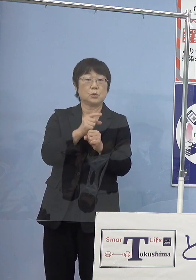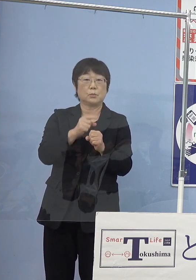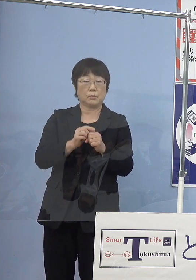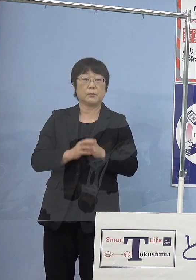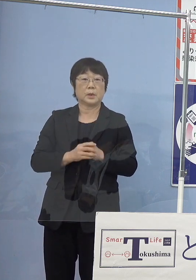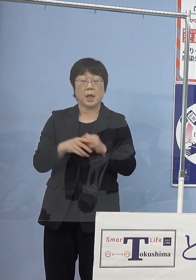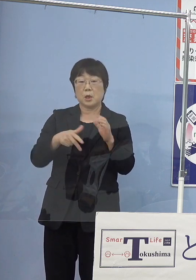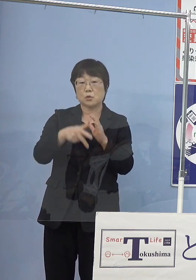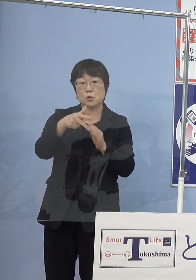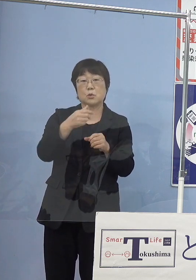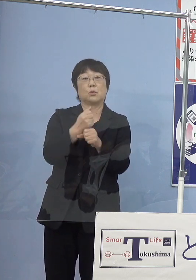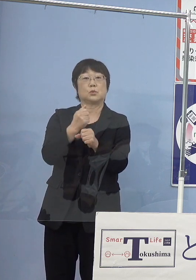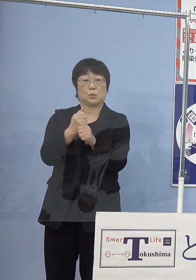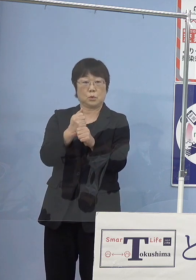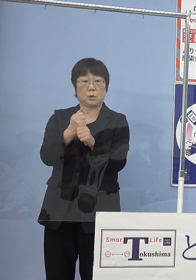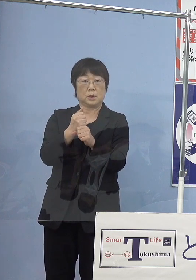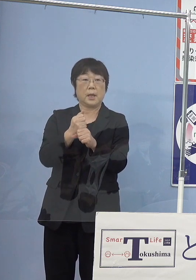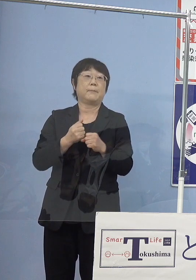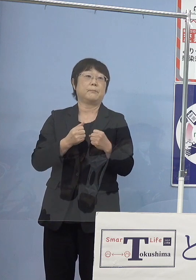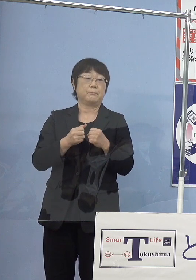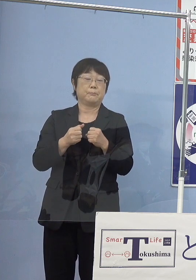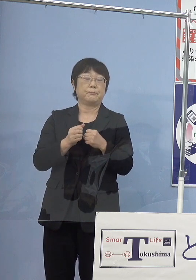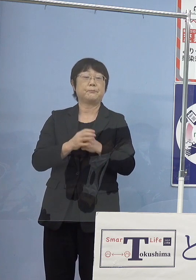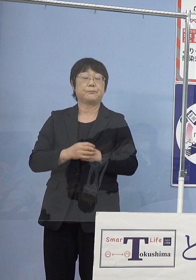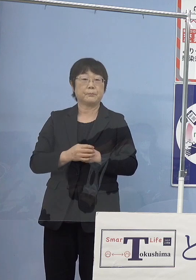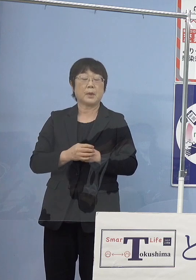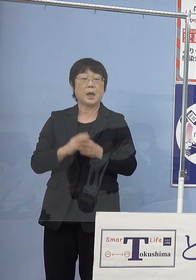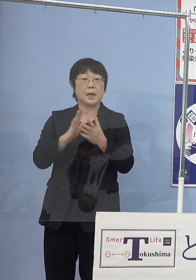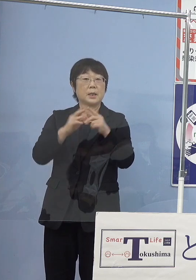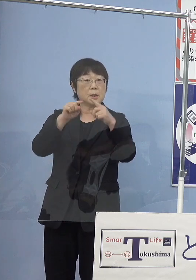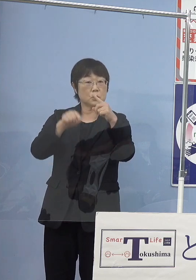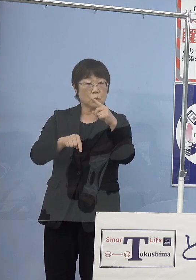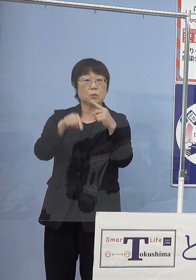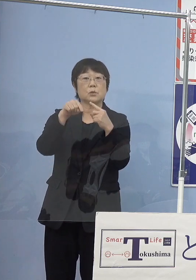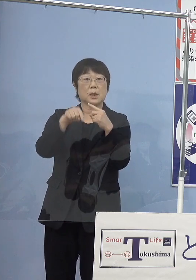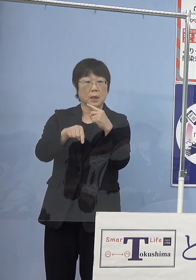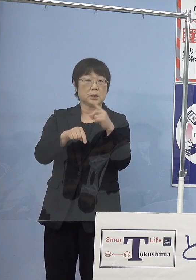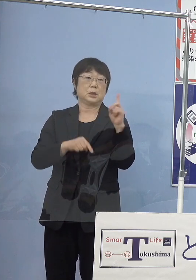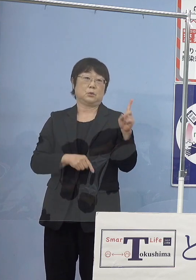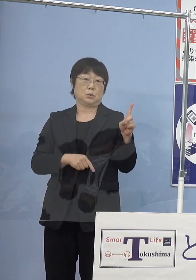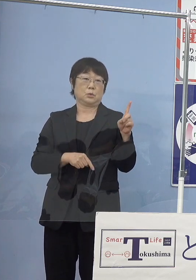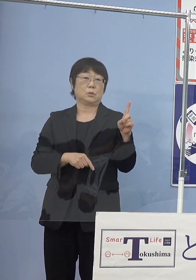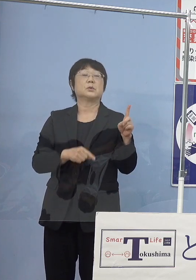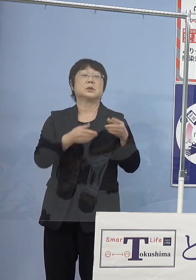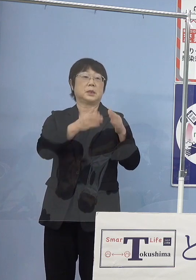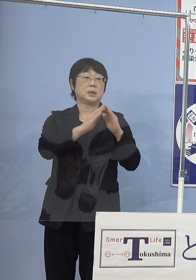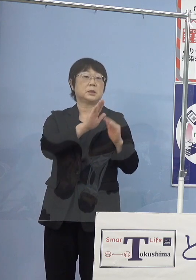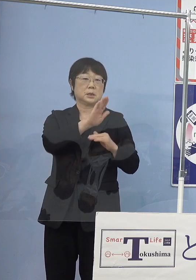水素を作り上げていく 水とですね これが県庁の中に設置をしております